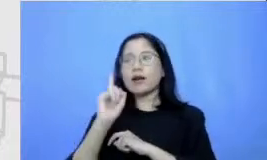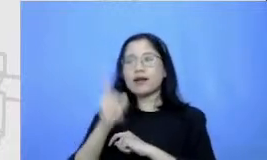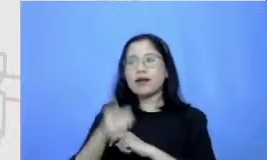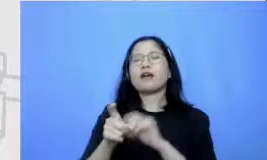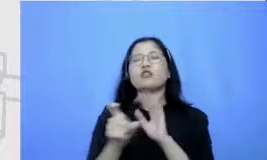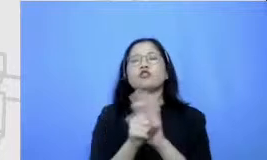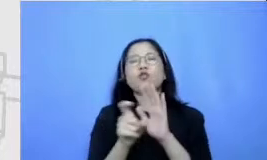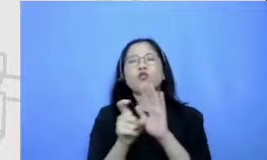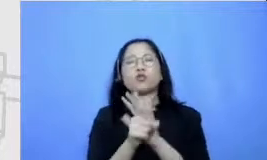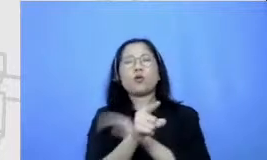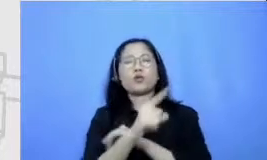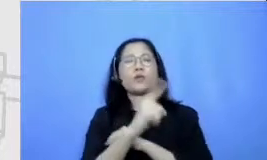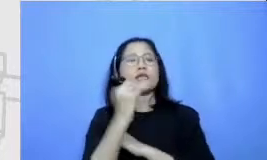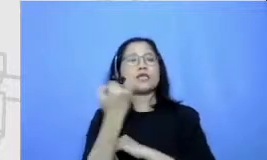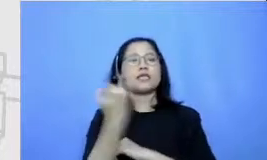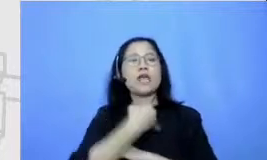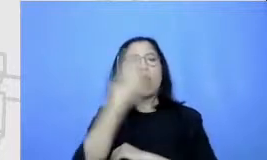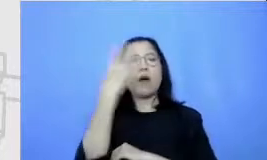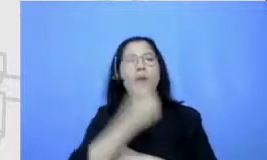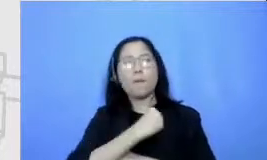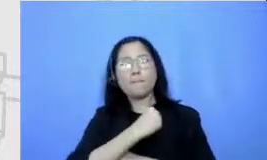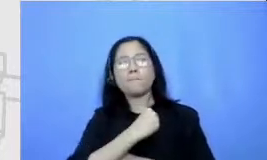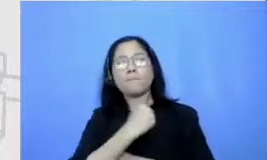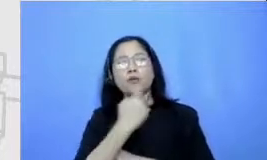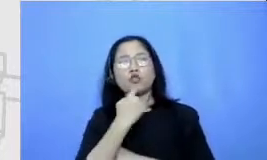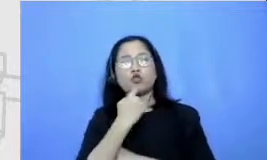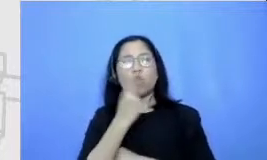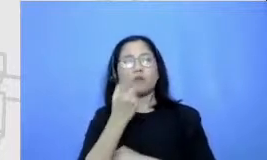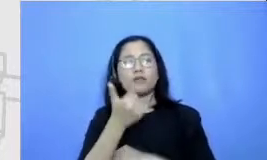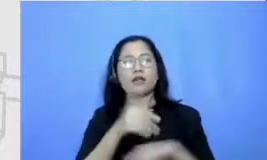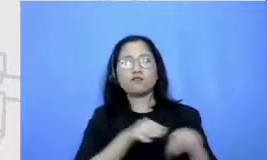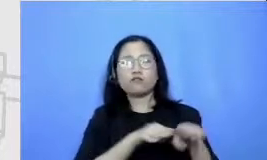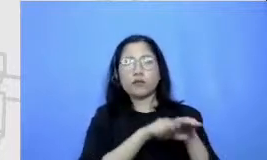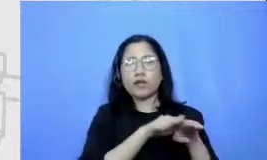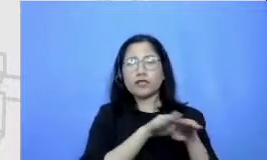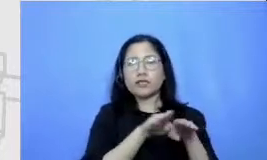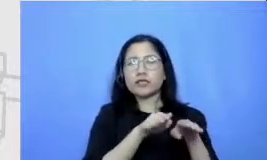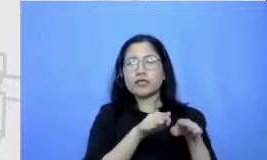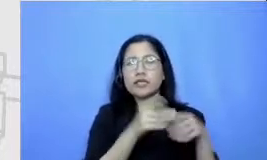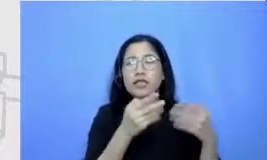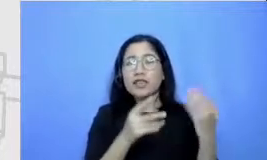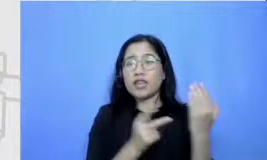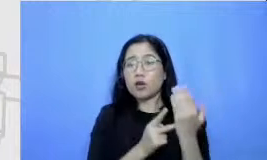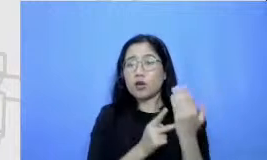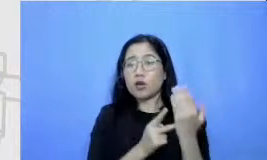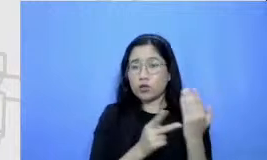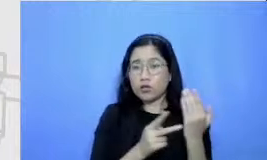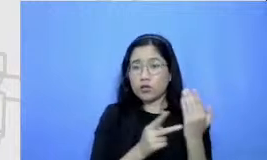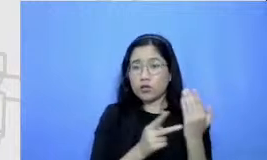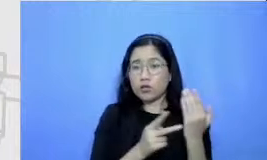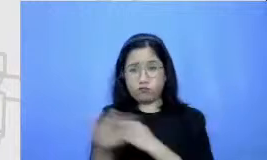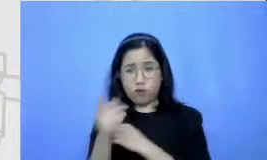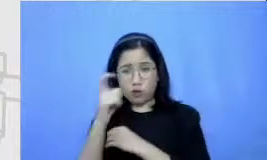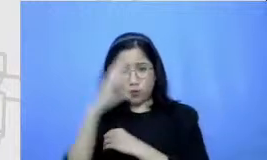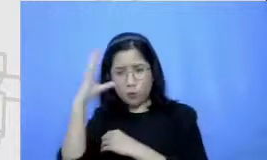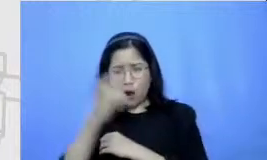bahwa untuk beradaptasi dengan tekn ologi Bapak dan Ibu harus menguasai banyak aplikasi tidak